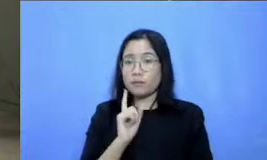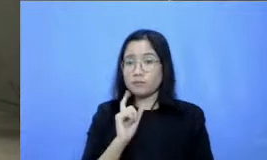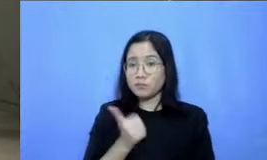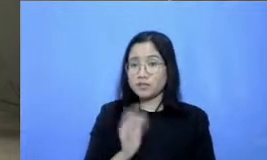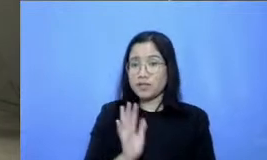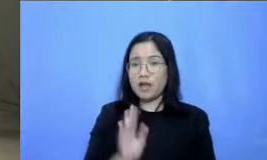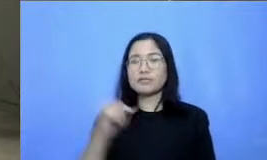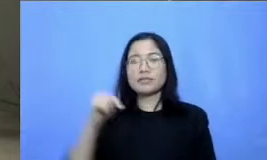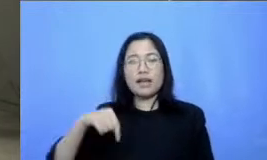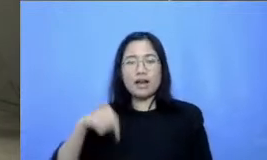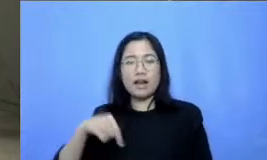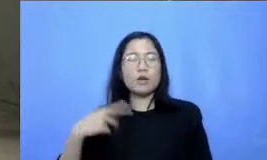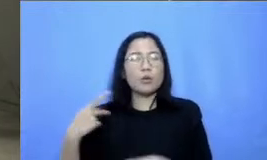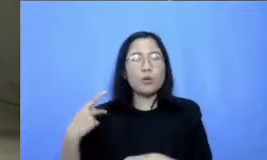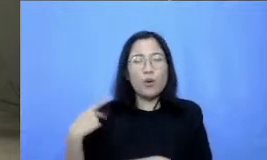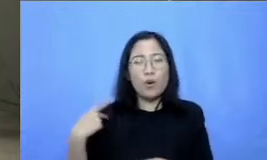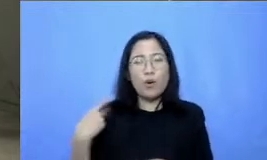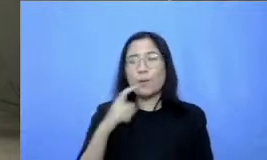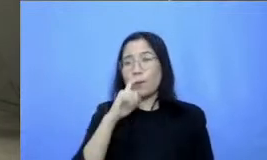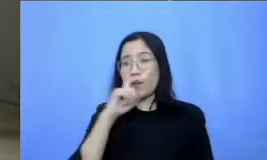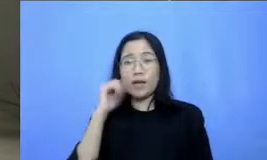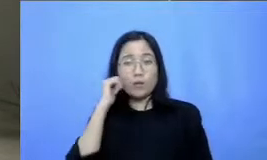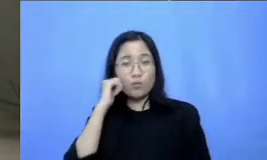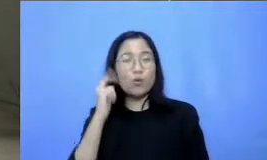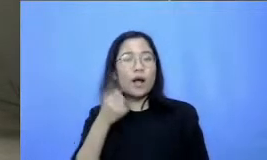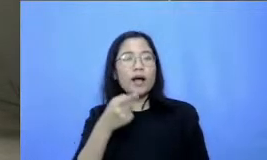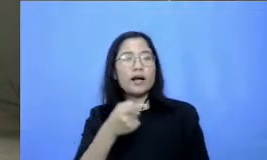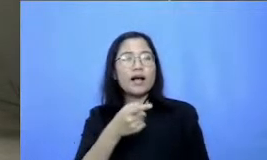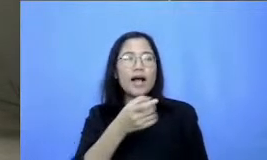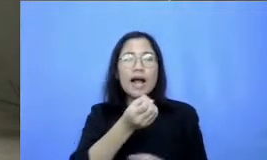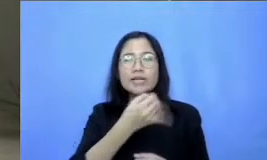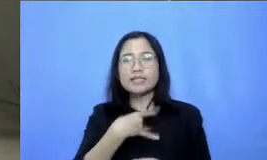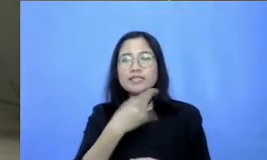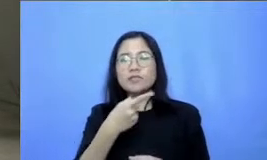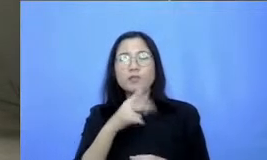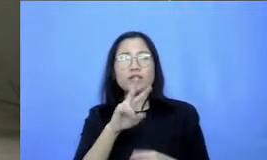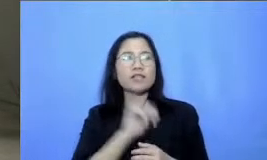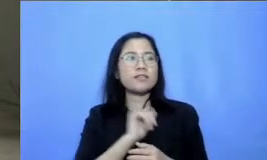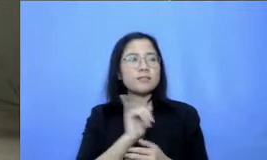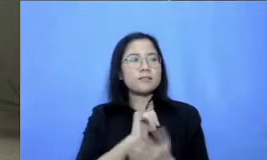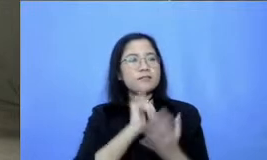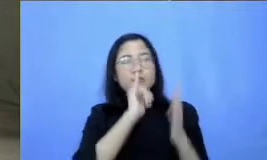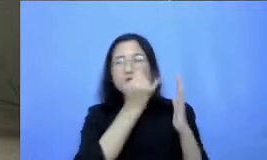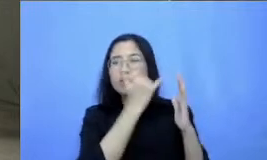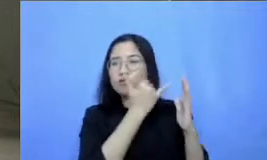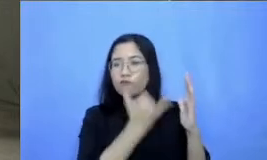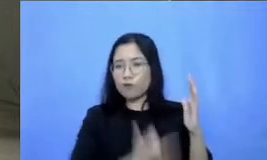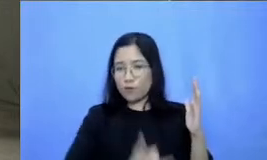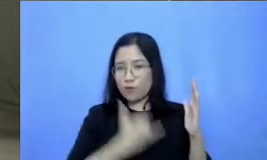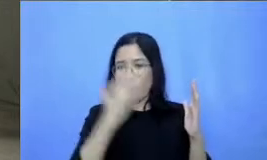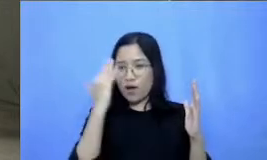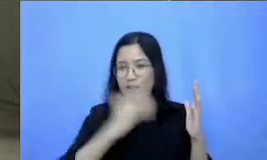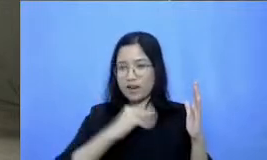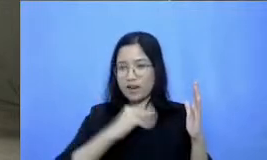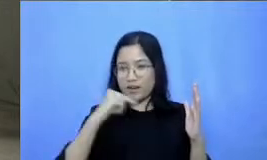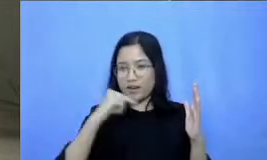tolong bapak dan ibu untuk memberikan refleksi atas pembelajaran hari ini supaya kita bisa